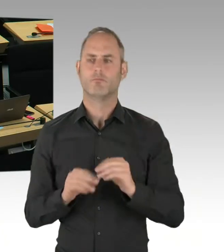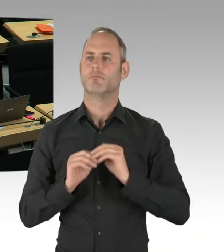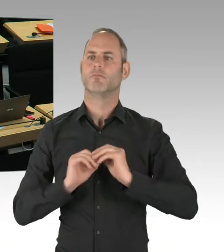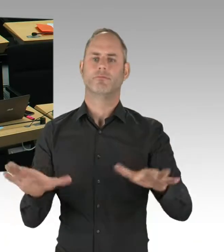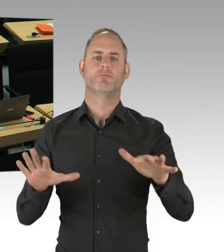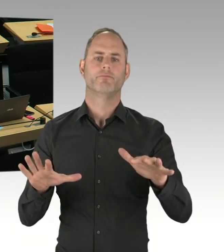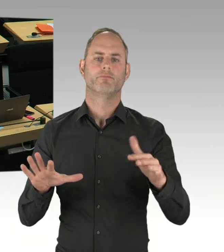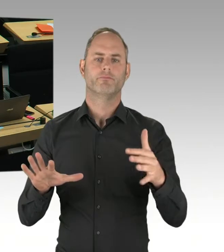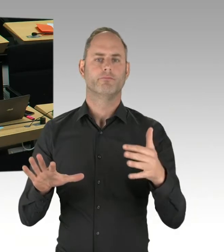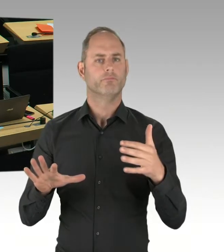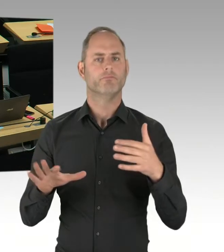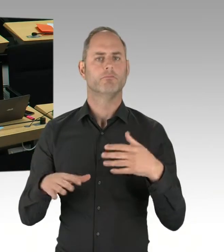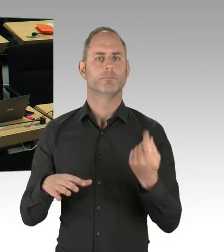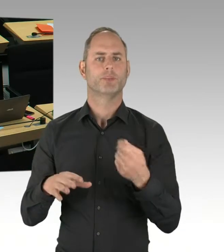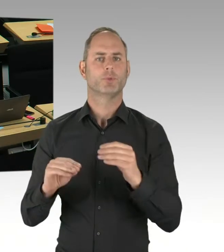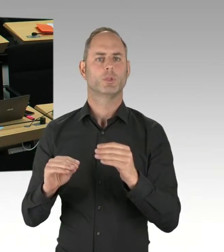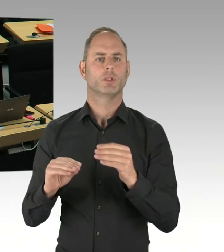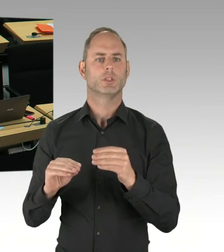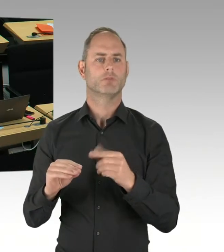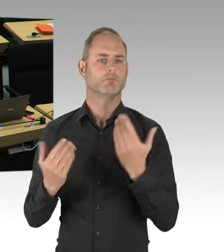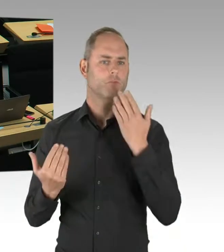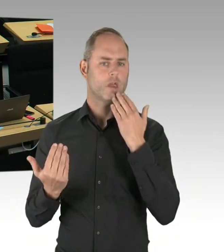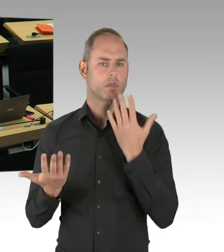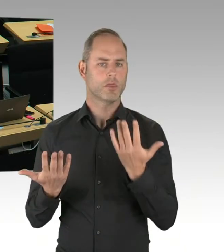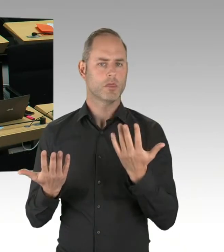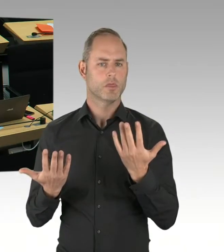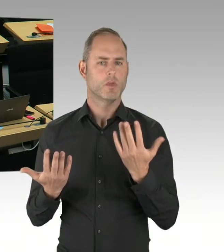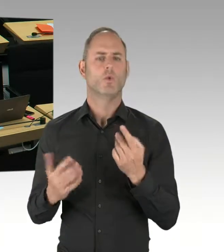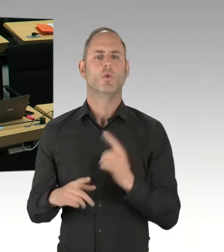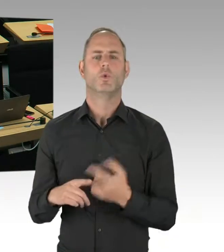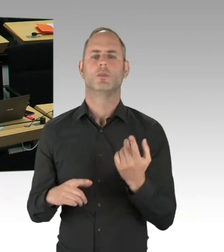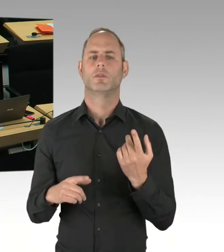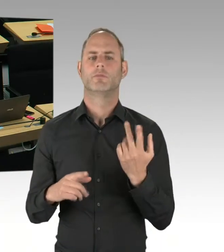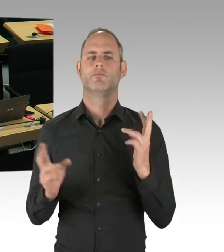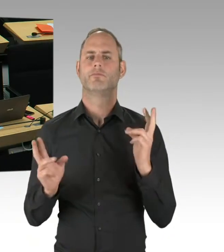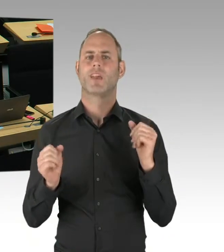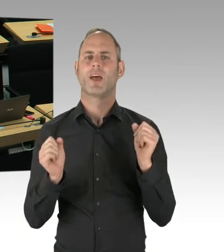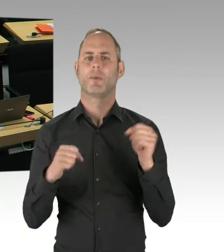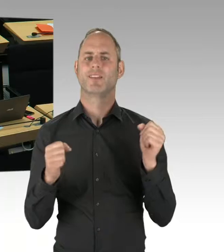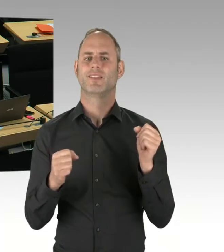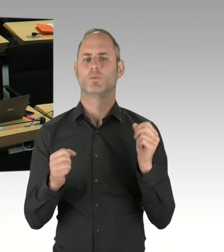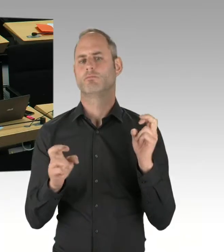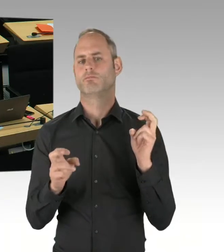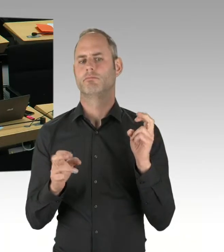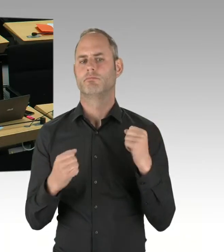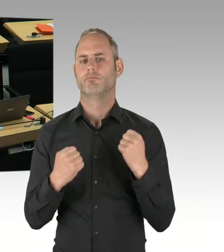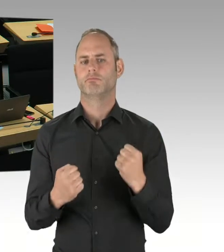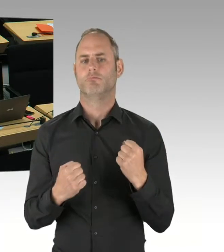so wie sie ja auch in anderen Bereichen des Polizei- und Ordnungsrechtes fehlt? (Präsidium) Herr Senator, bitte.